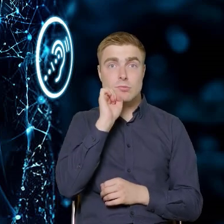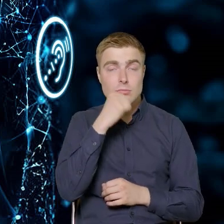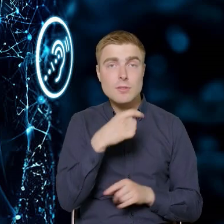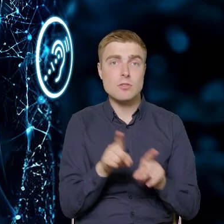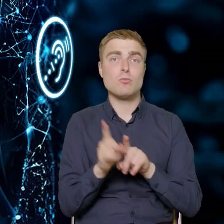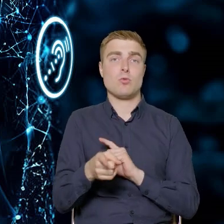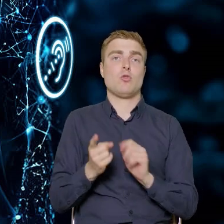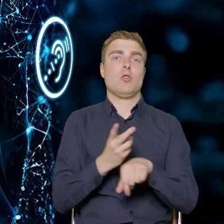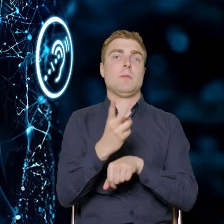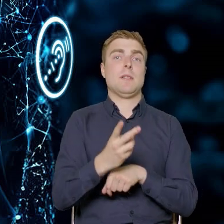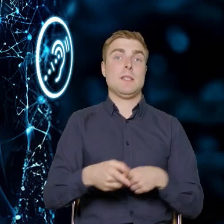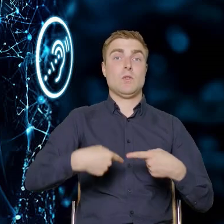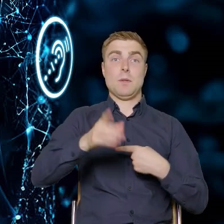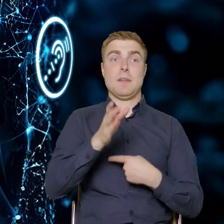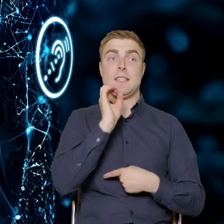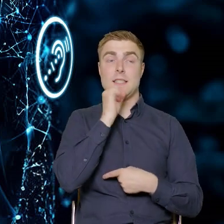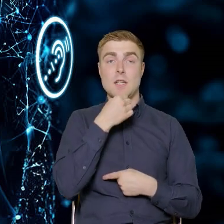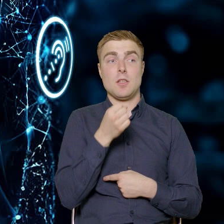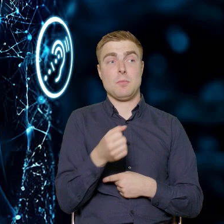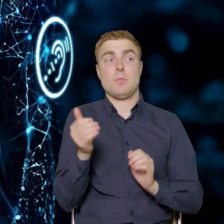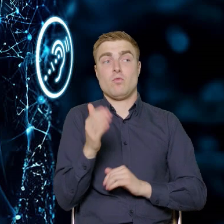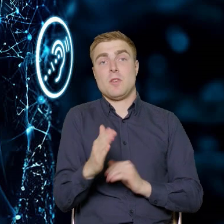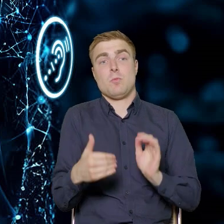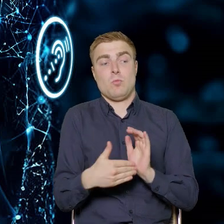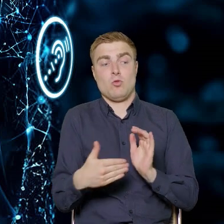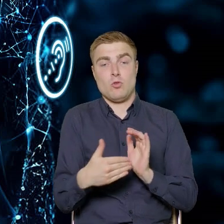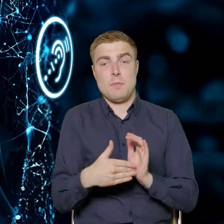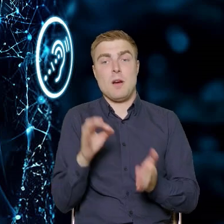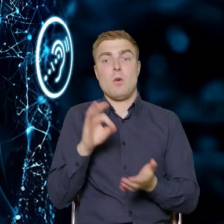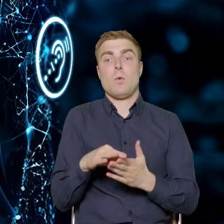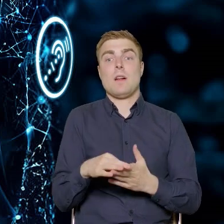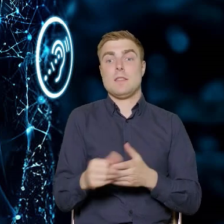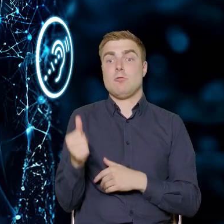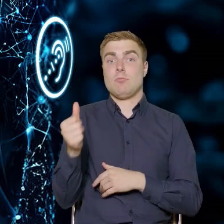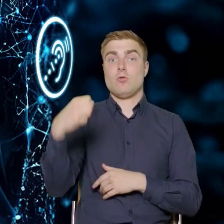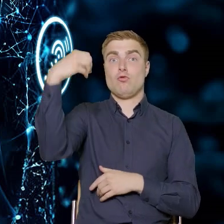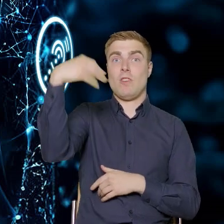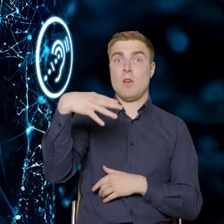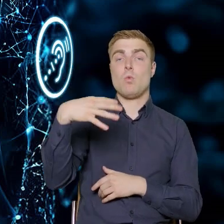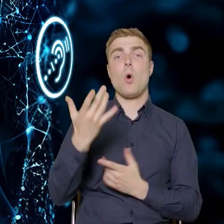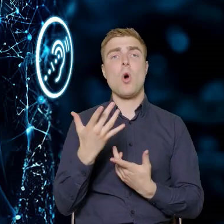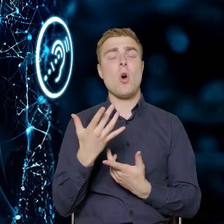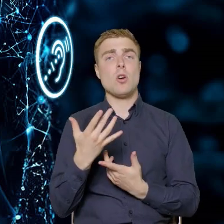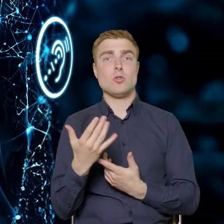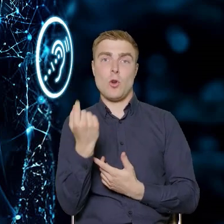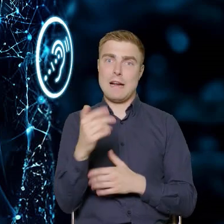My za chwilę będziemy seniorami i może będziemy potrzebowali włącznika do światła do włączenia oświetlenia trochę niżej,